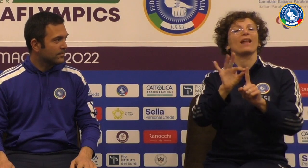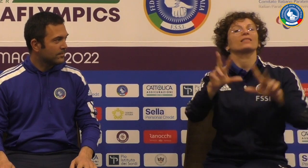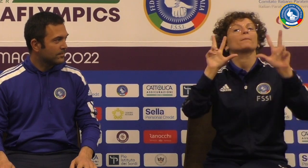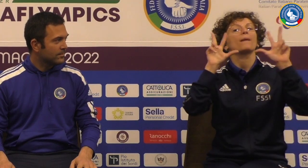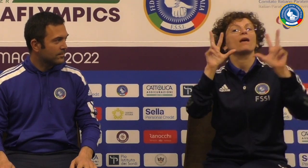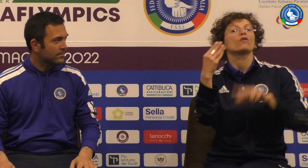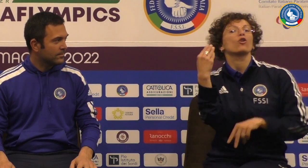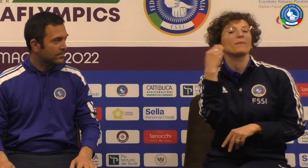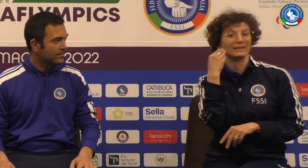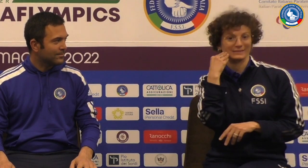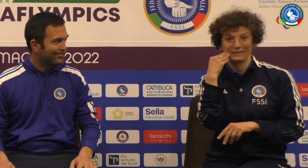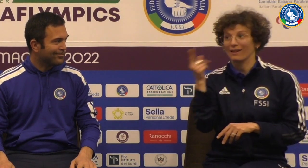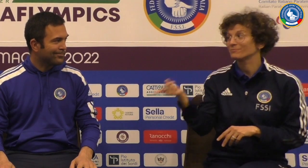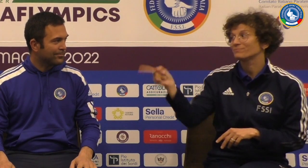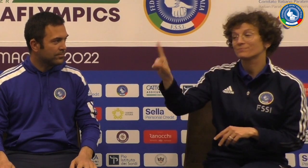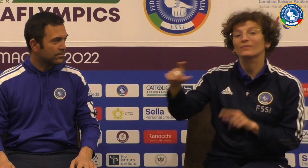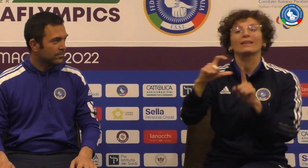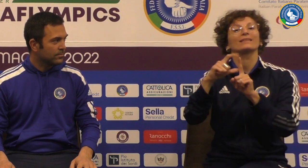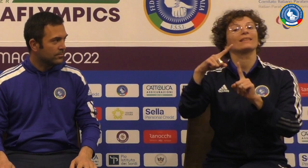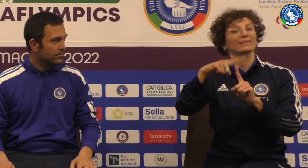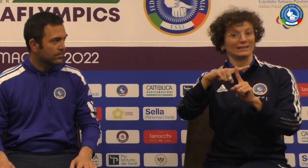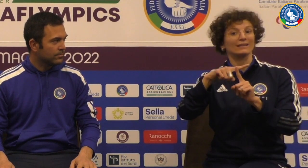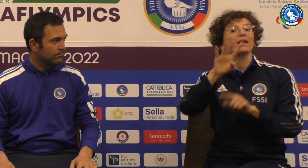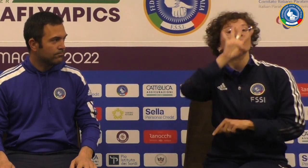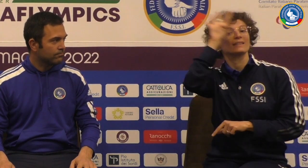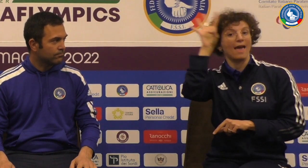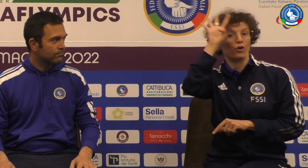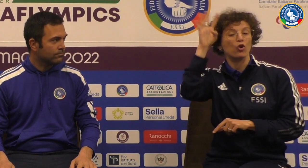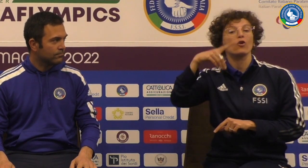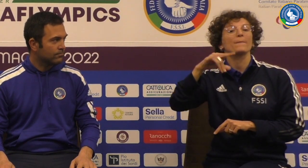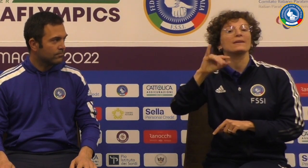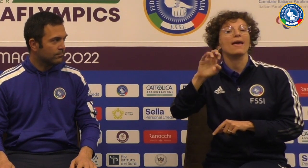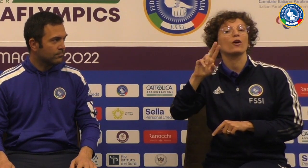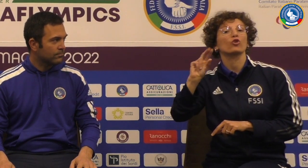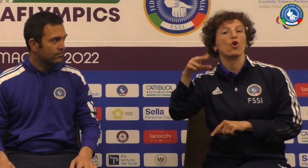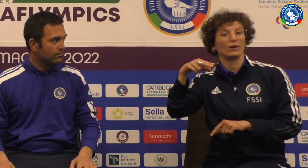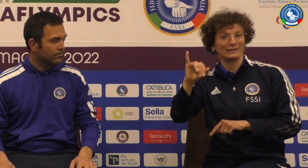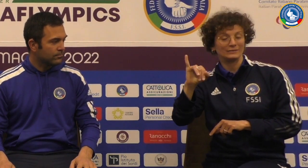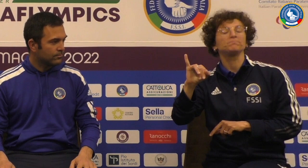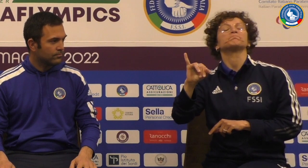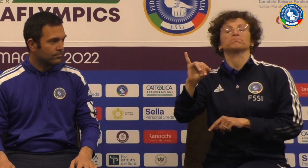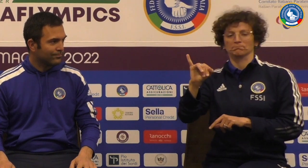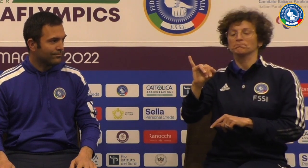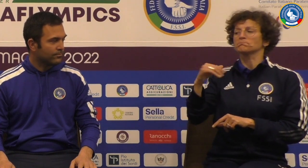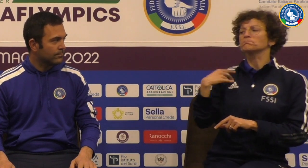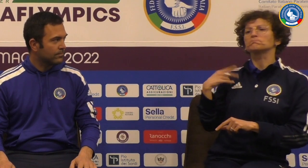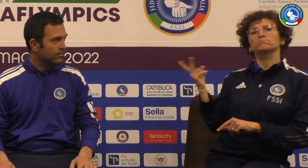per quanto riguarda la pallavolo maschile con lui il direttore tecnico Diego Pieroni